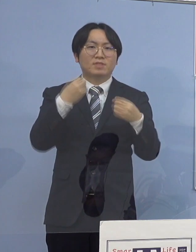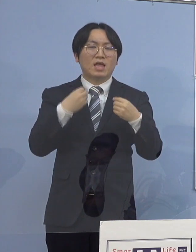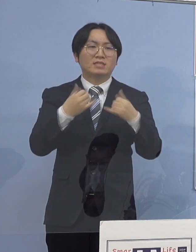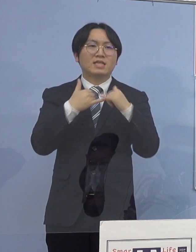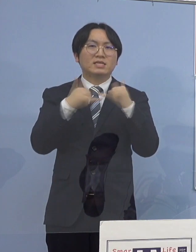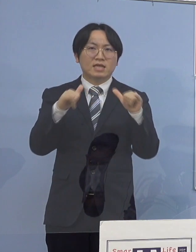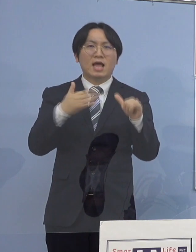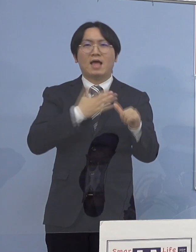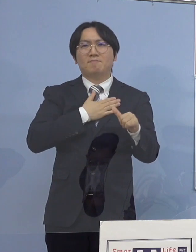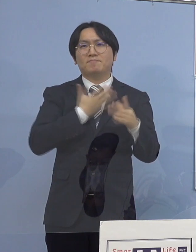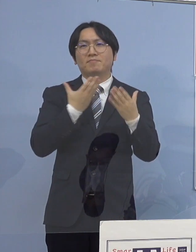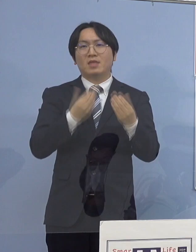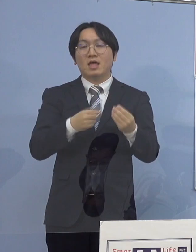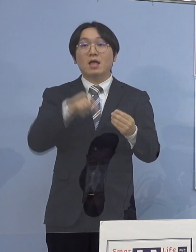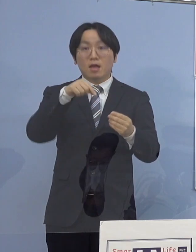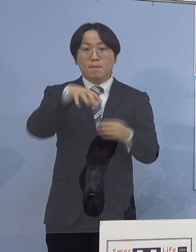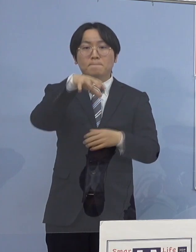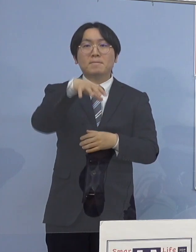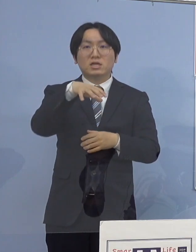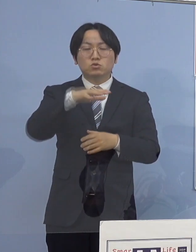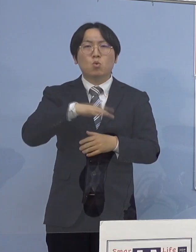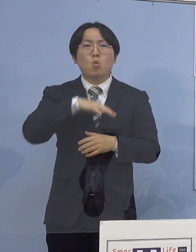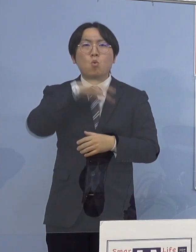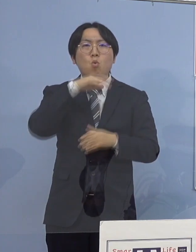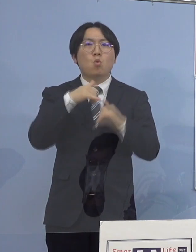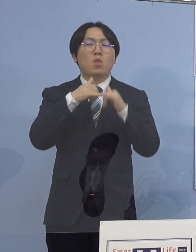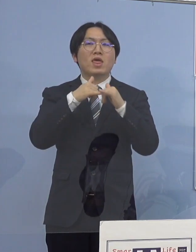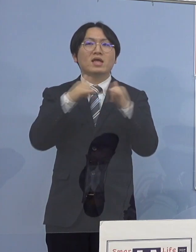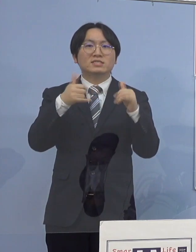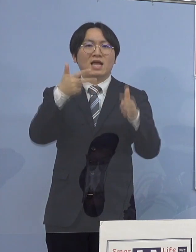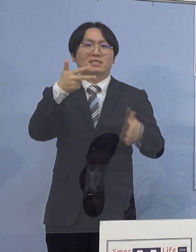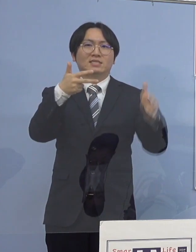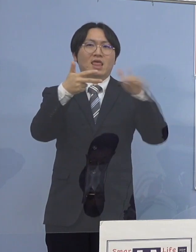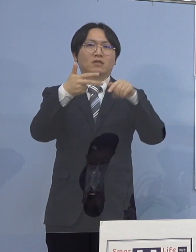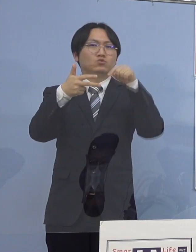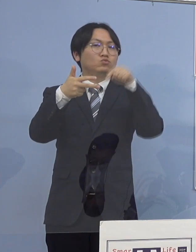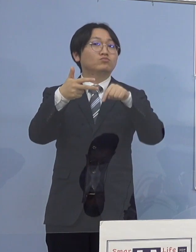一つの高齢者施設において確認され この施設において